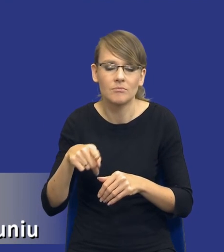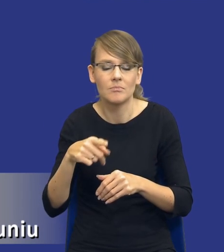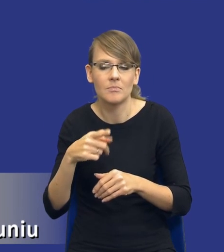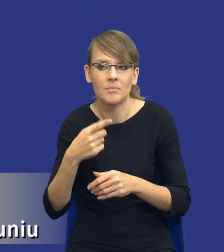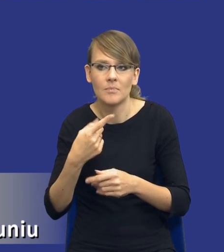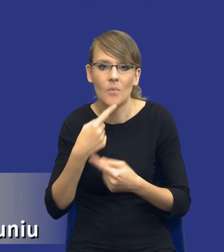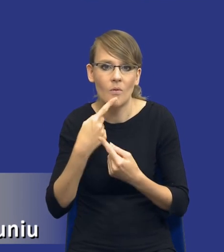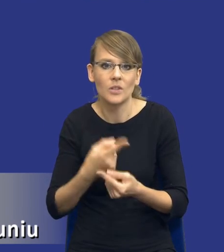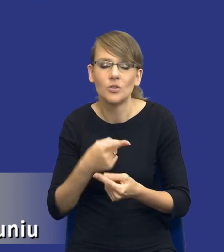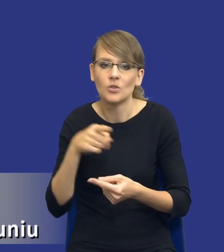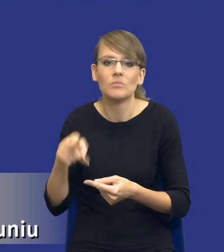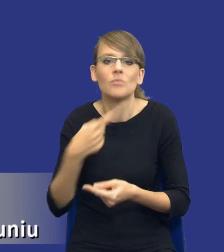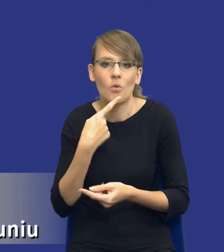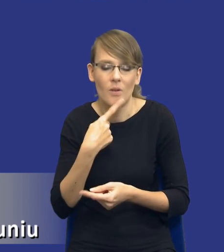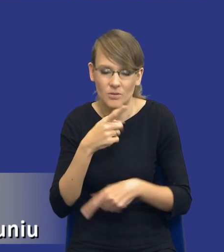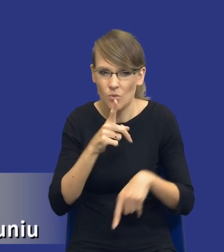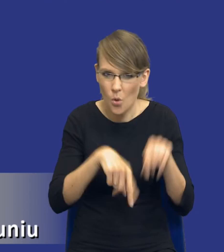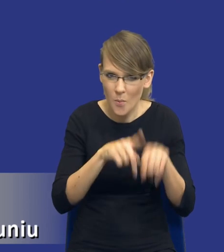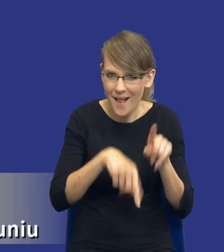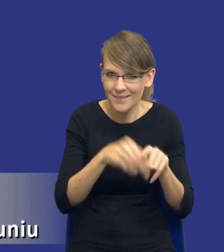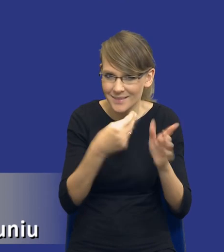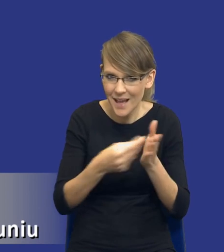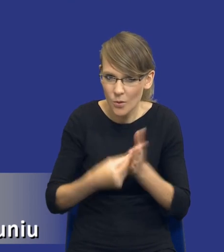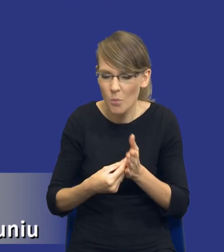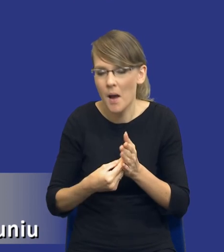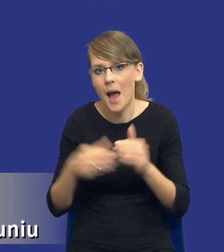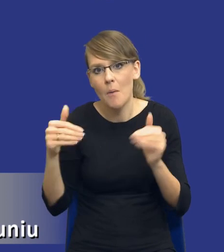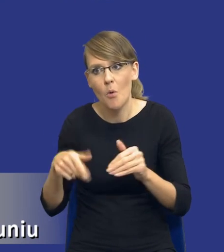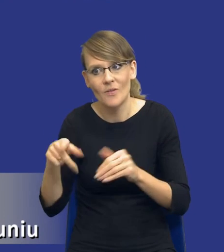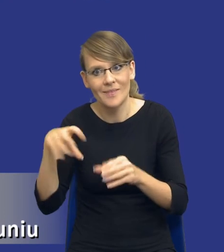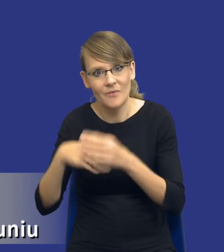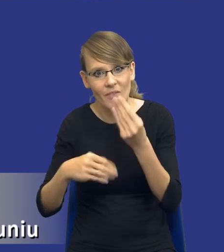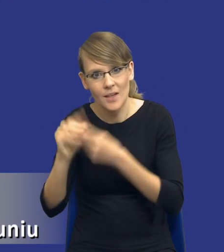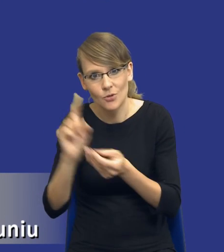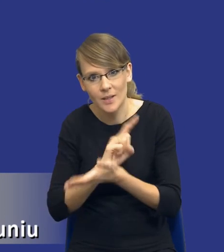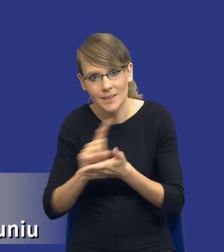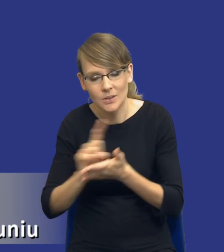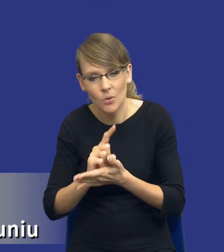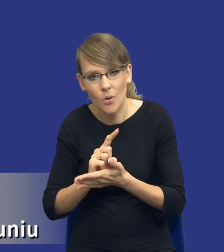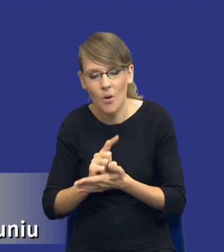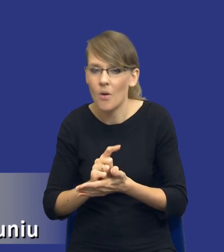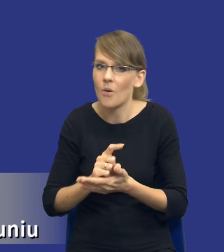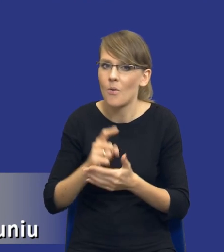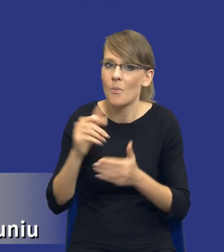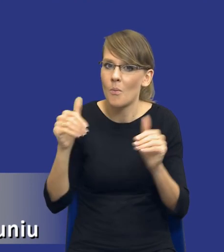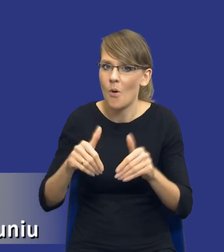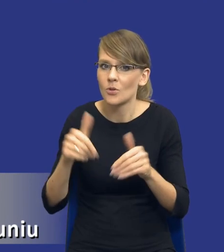standardowy, czy jest to zakup jakiegoś wysokiego ryzyka, gdzie rzeczywiście powinniśmy poświęcić więcej czasu na jego przygotowania.